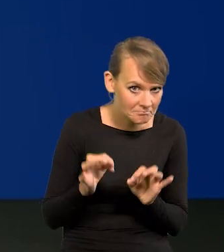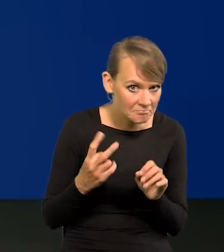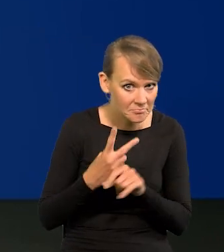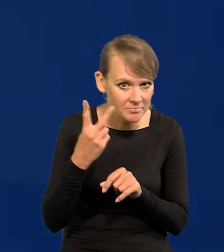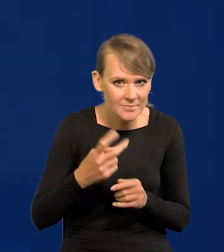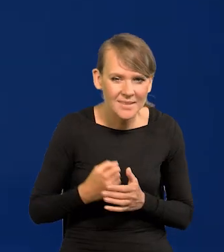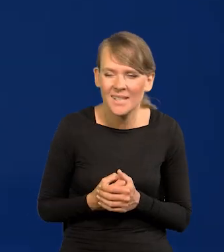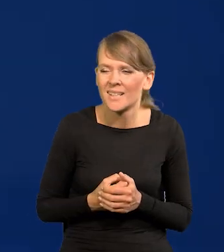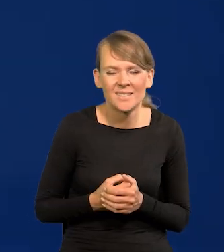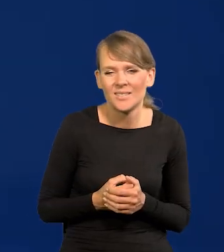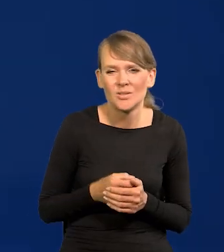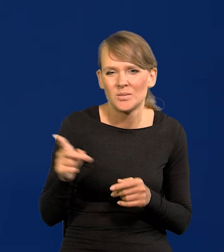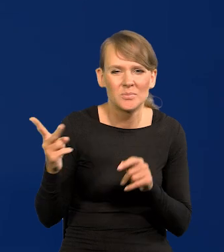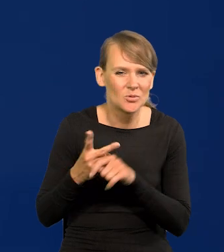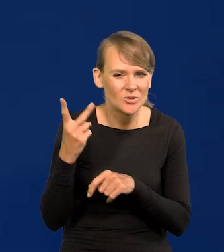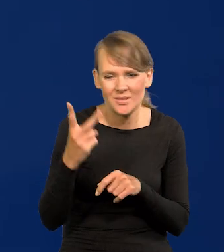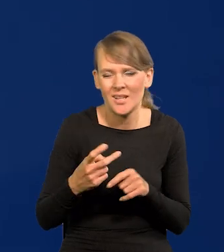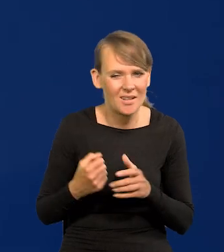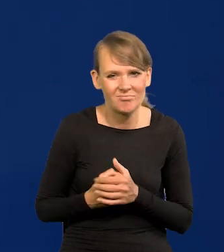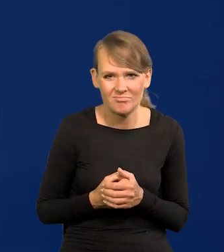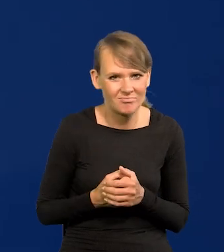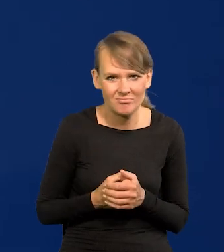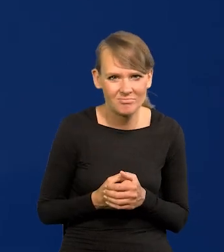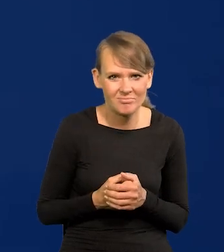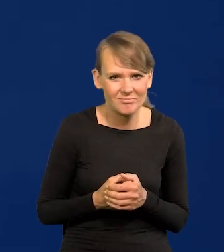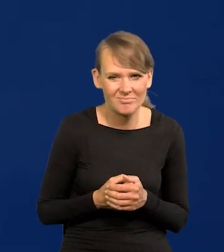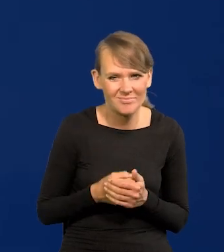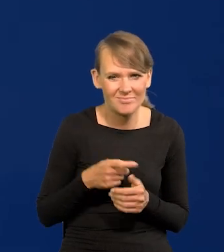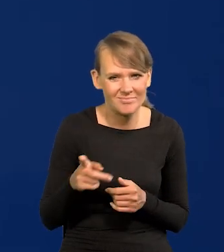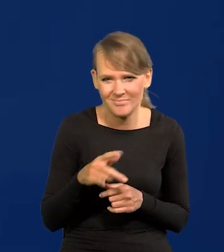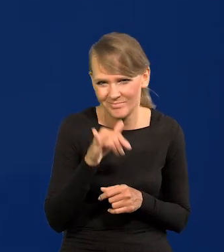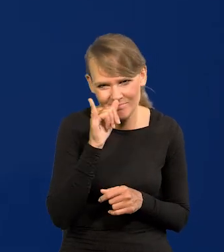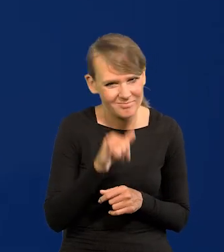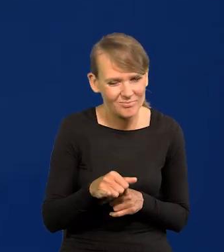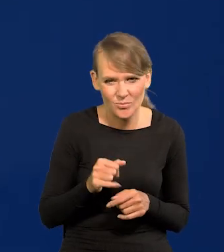Wygórowane oczekiwania, to w ogóle nie przychodzi mi do głowy nic takiego.